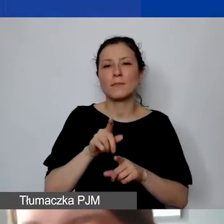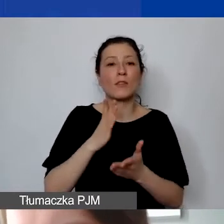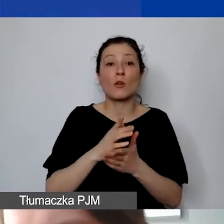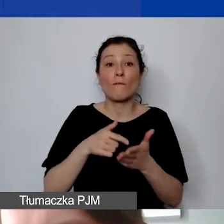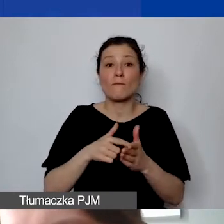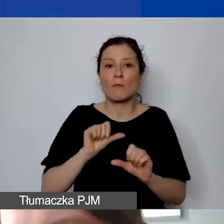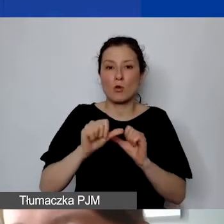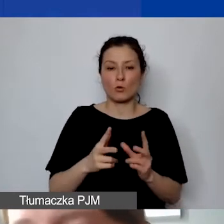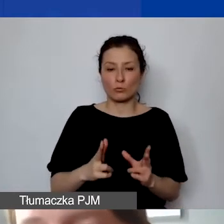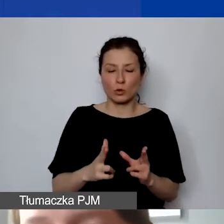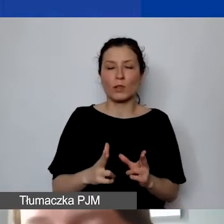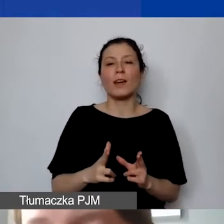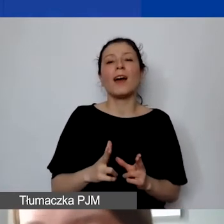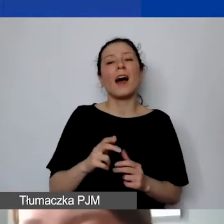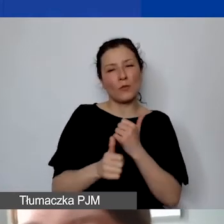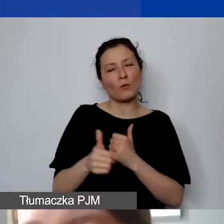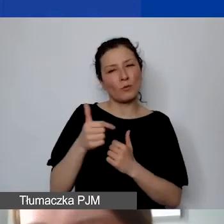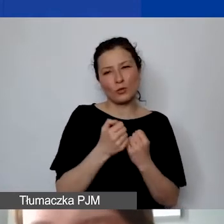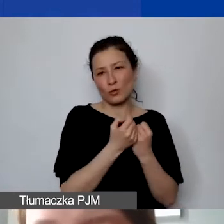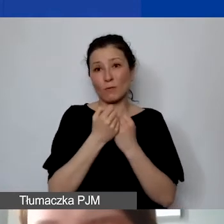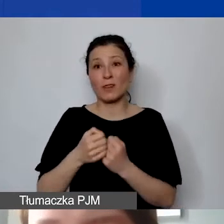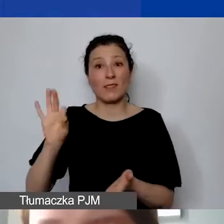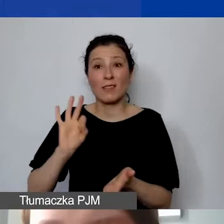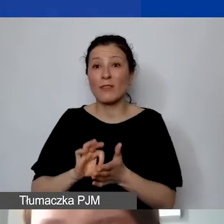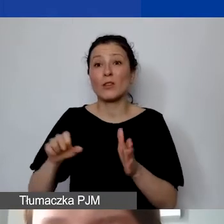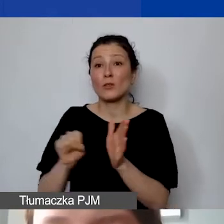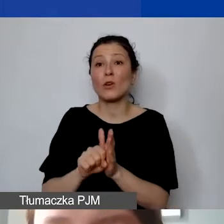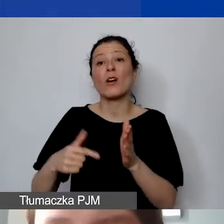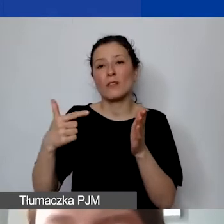trzeba będzie przechowywać nawet do 2028 roku.